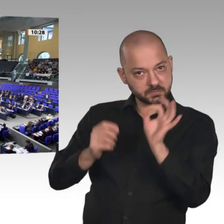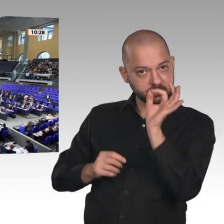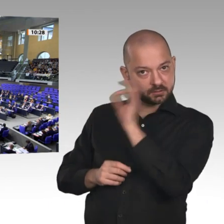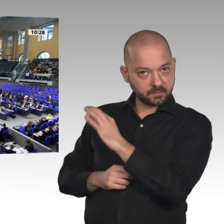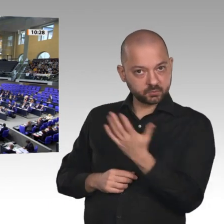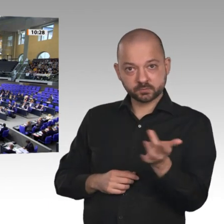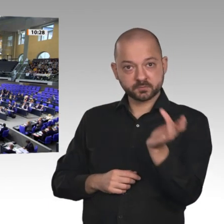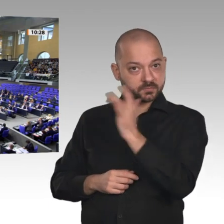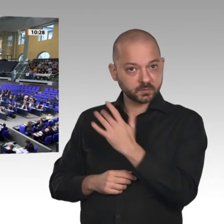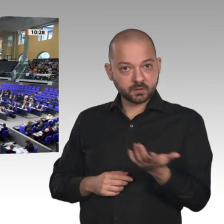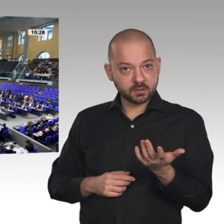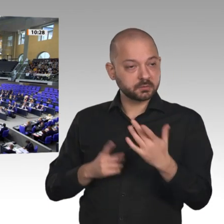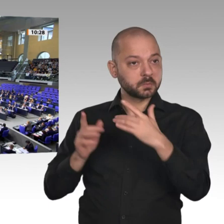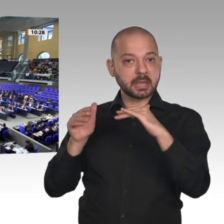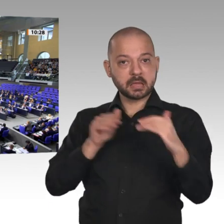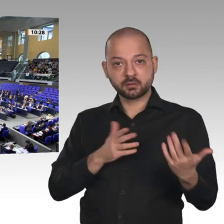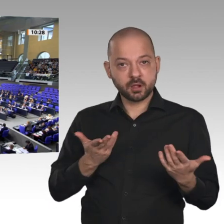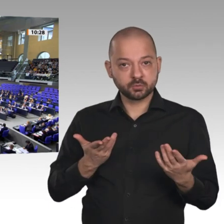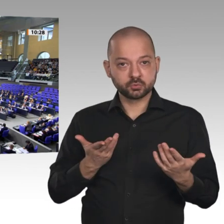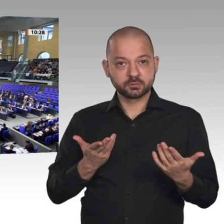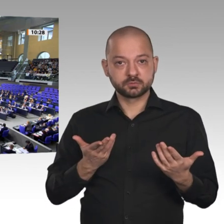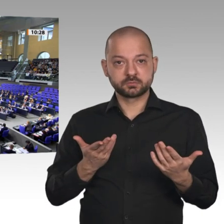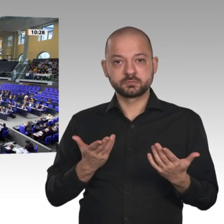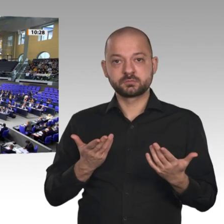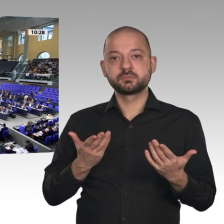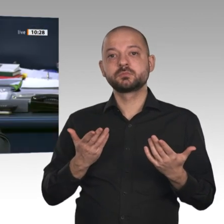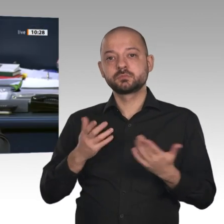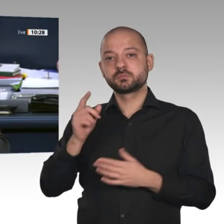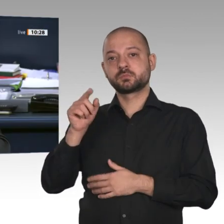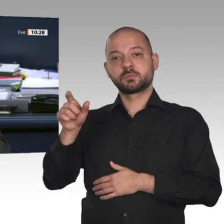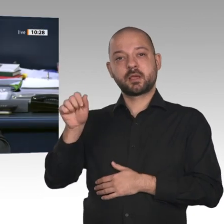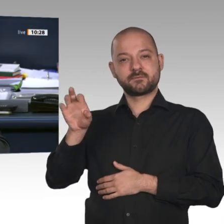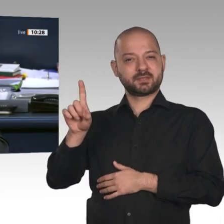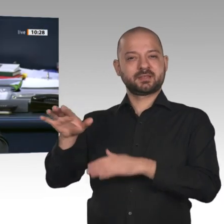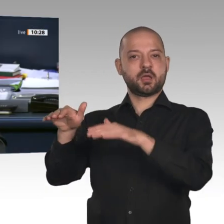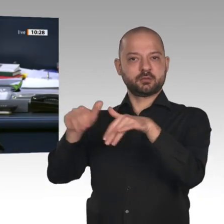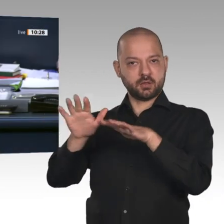Dann ist die Beschlussempfehlung bei Enthaltung der Fraktion der AfD angenommen.